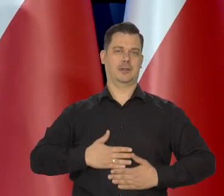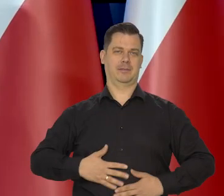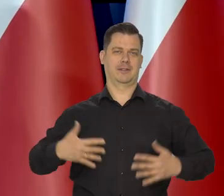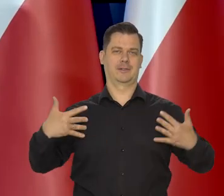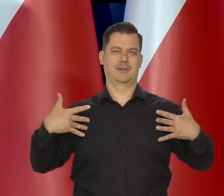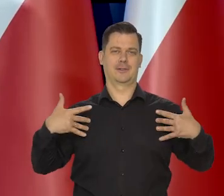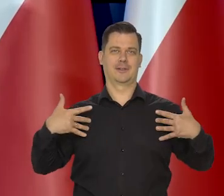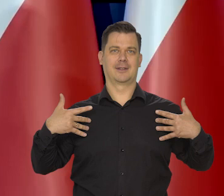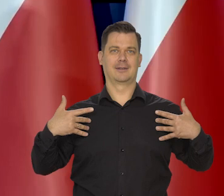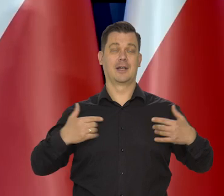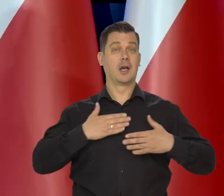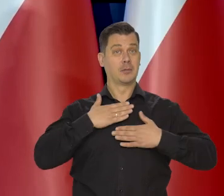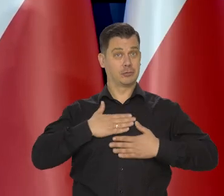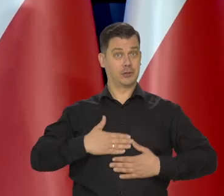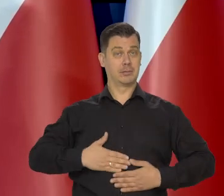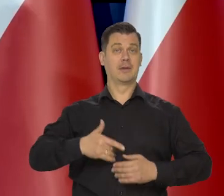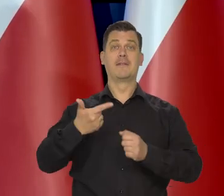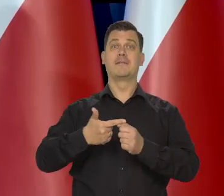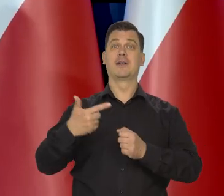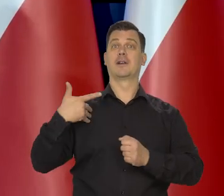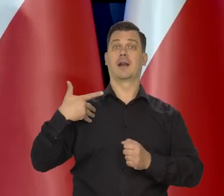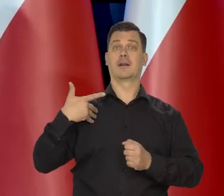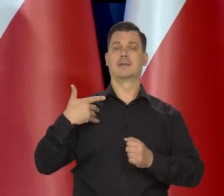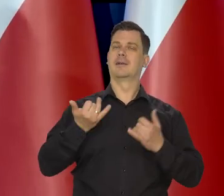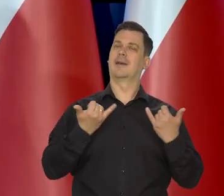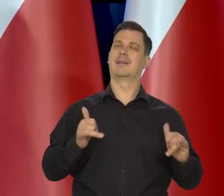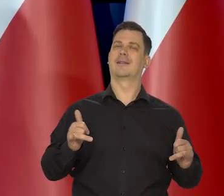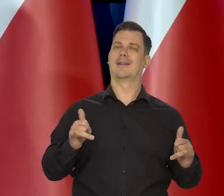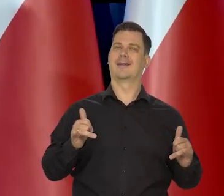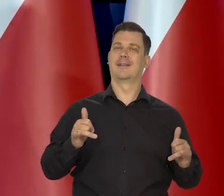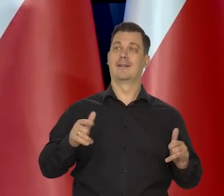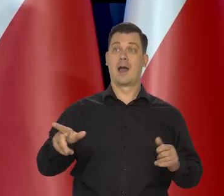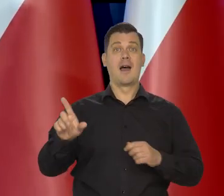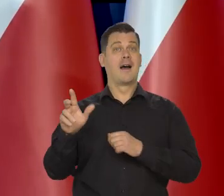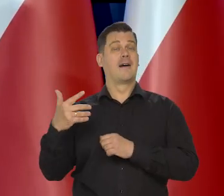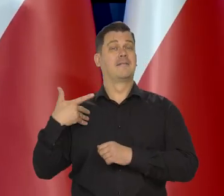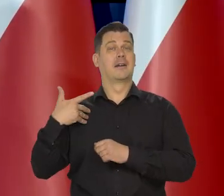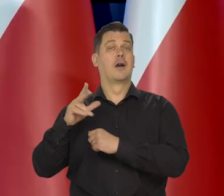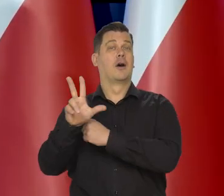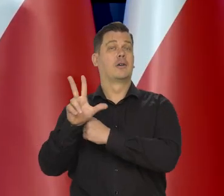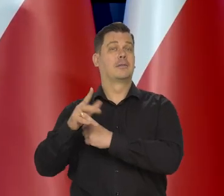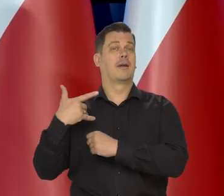Bo przyjemność w wieku 20 lat inaczej smakuje niż w wieku 80 lat, prawda?